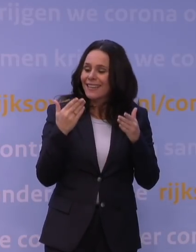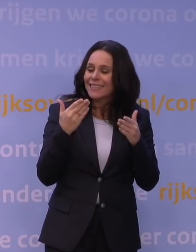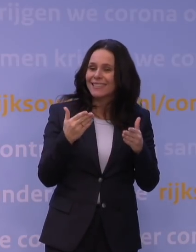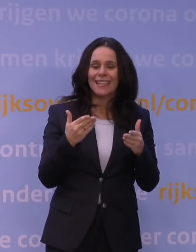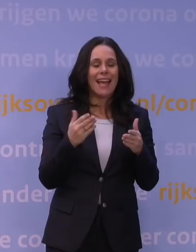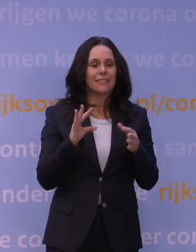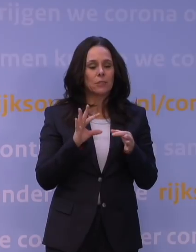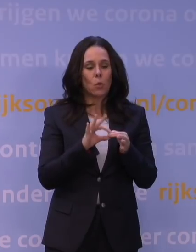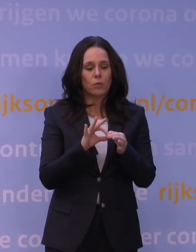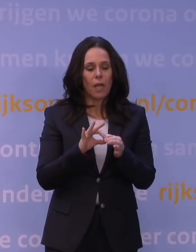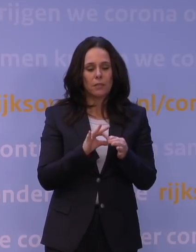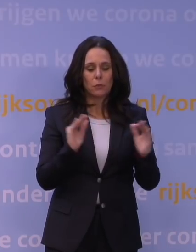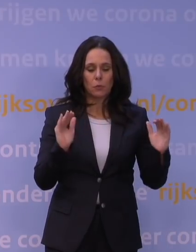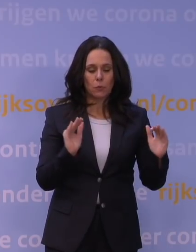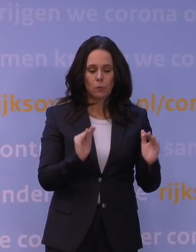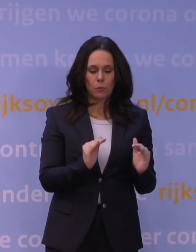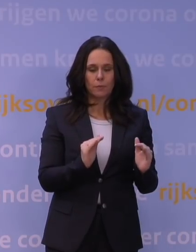dat balanceert elkaar dan weer een beetje uit.